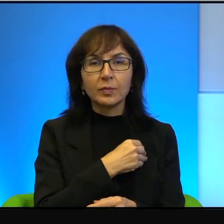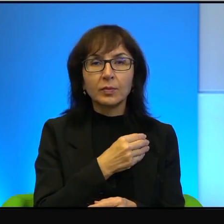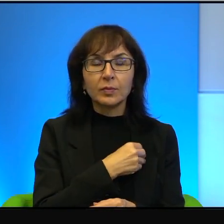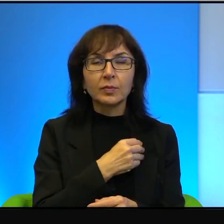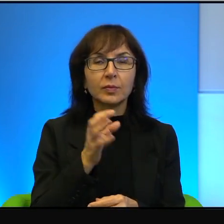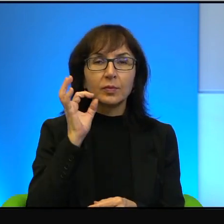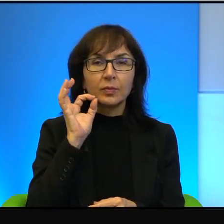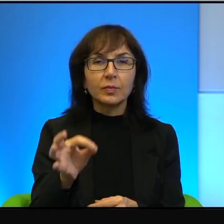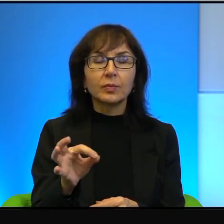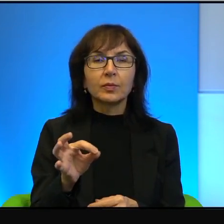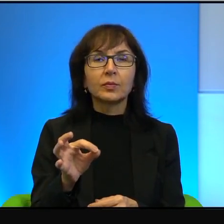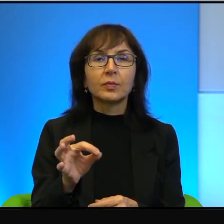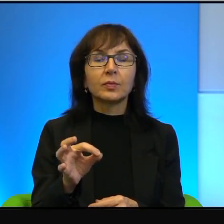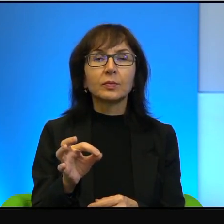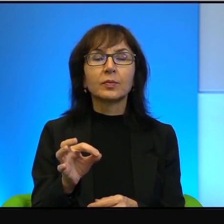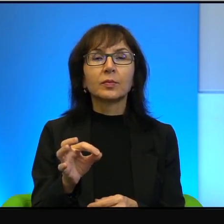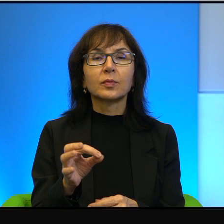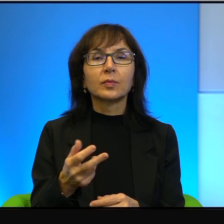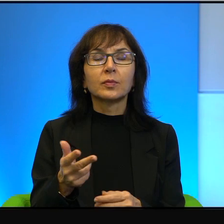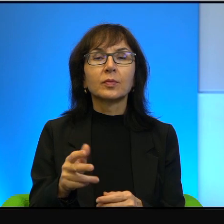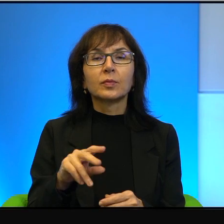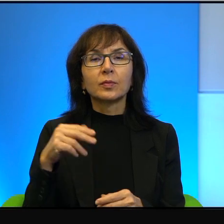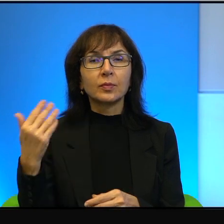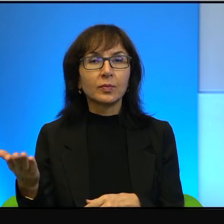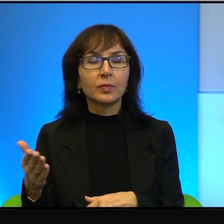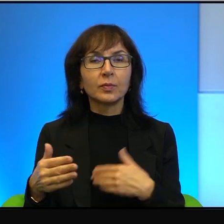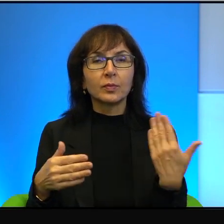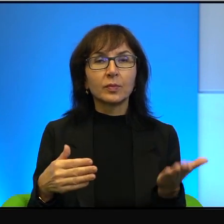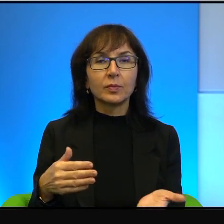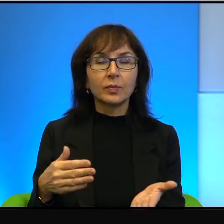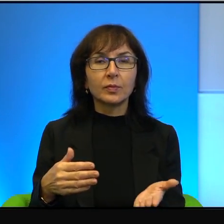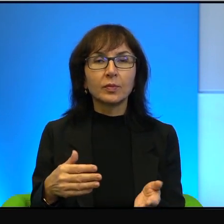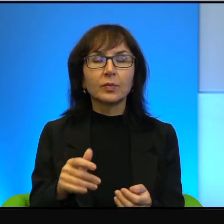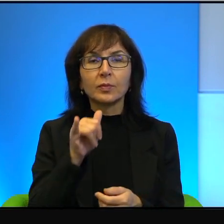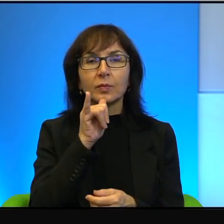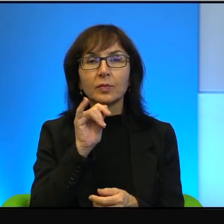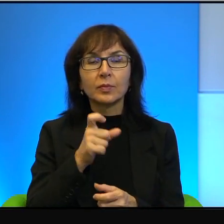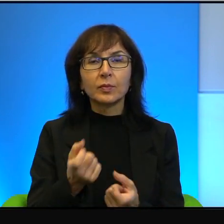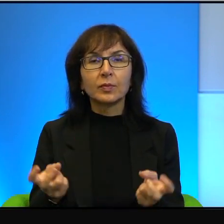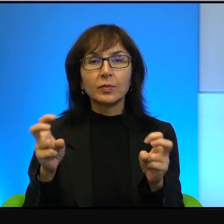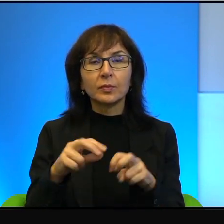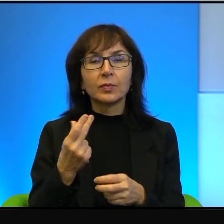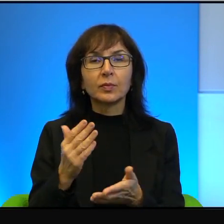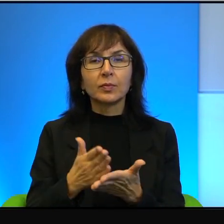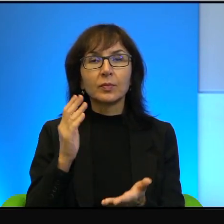Przyzwoitymi i uczciwymi, którzy próbują coś stworzyć, coś zrobić, a nie tylko niszczyć.